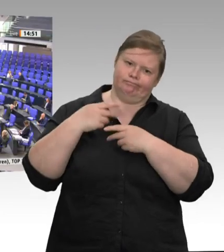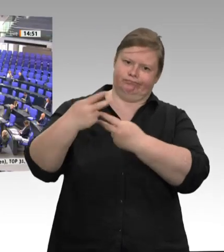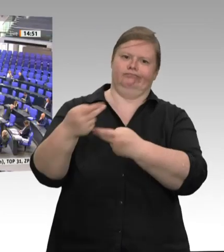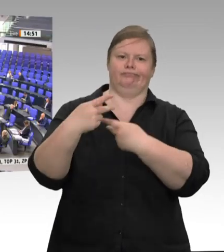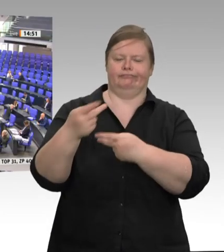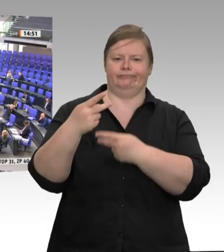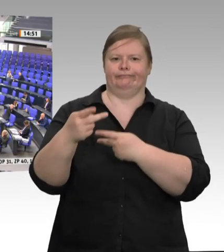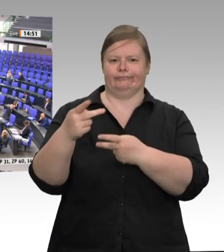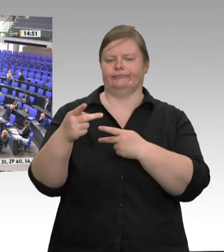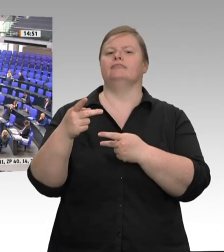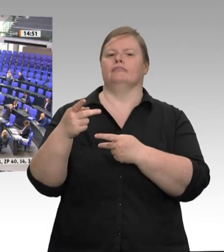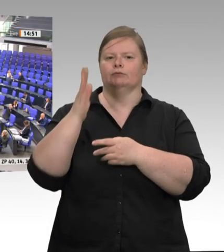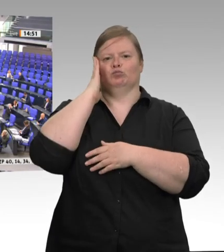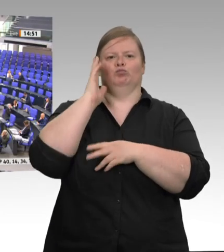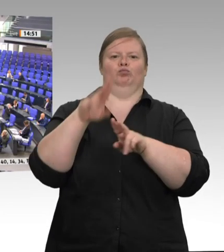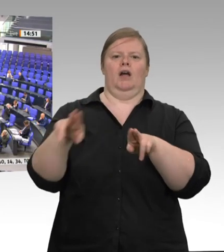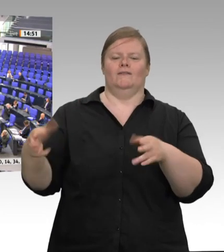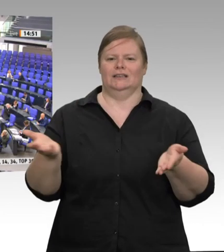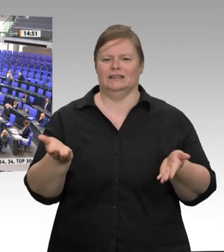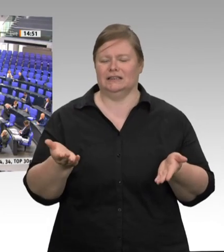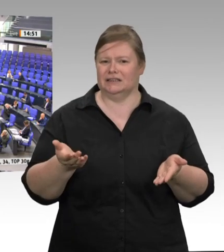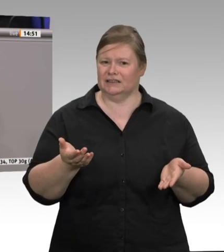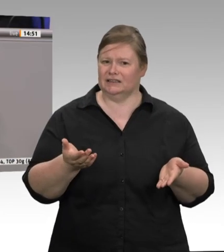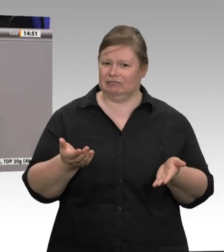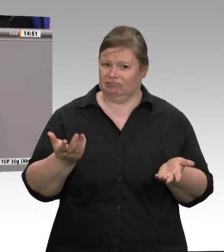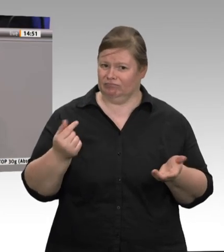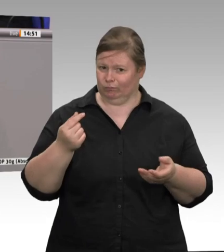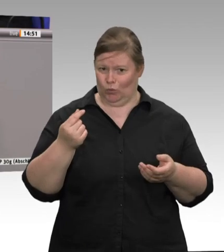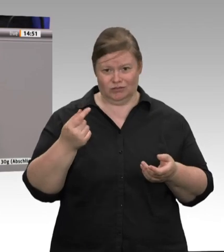Dass es auch anders geht, zeigt ein Blick nach Dänemark: Stundenlöhne von 25 Euro,